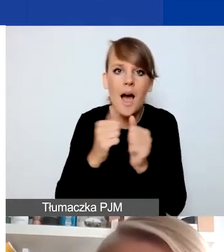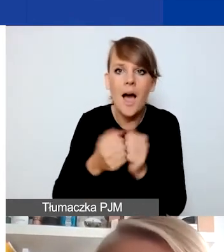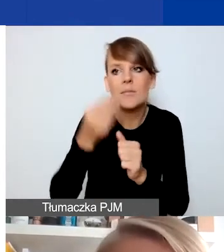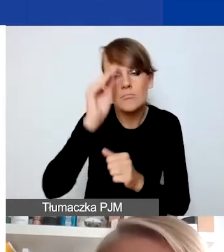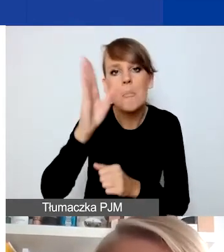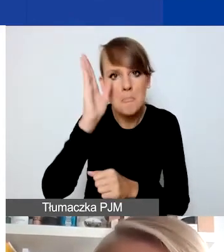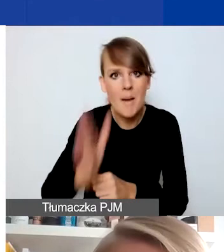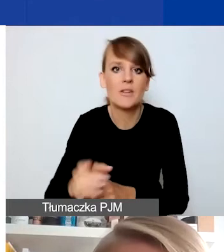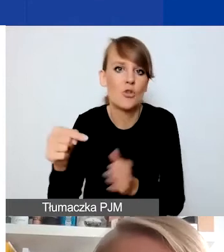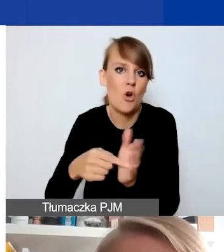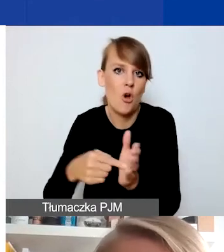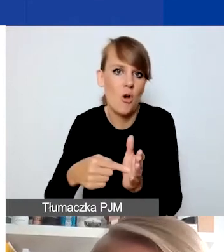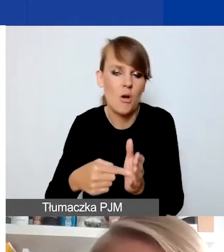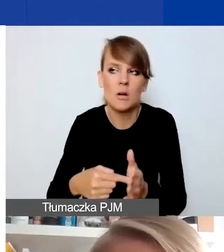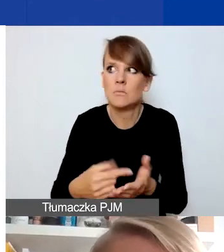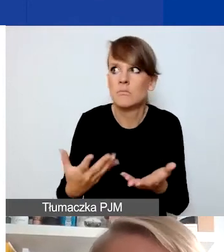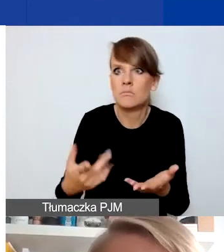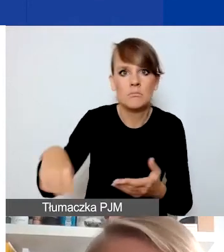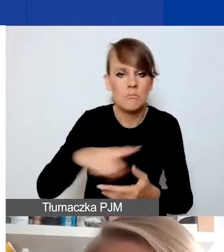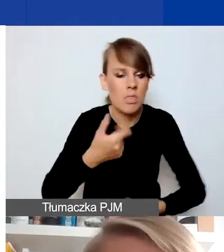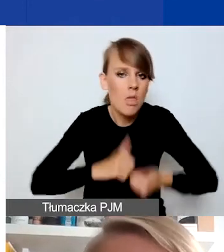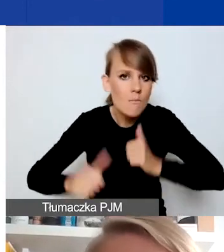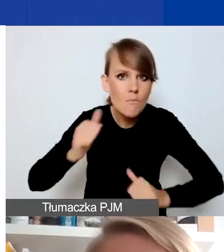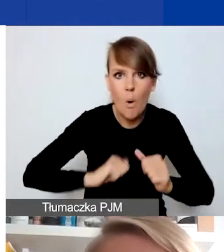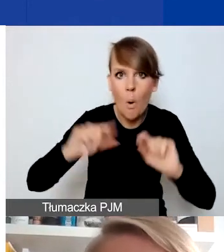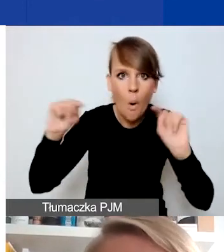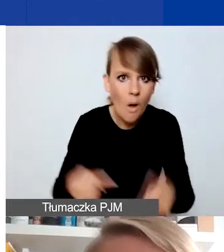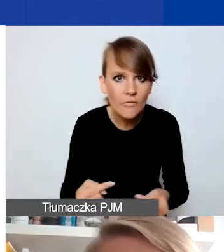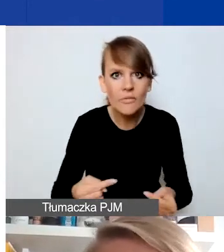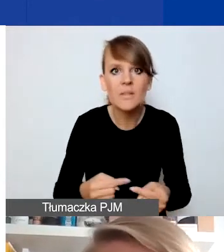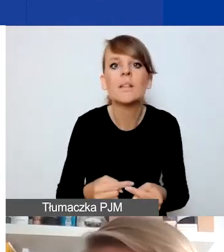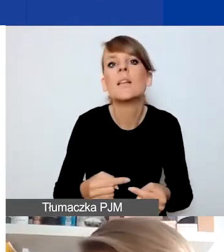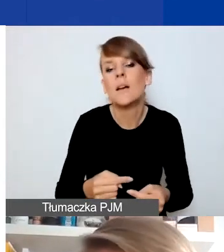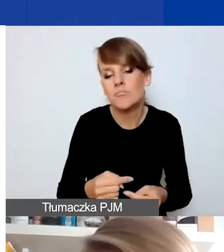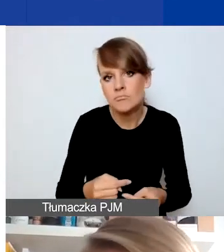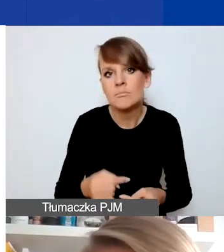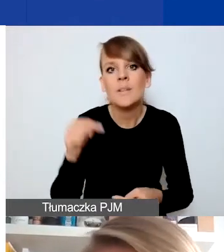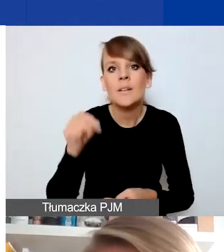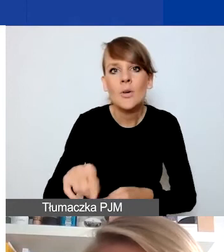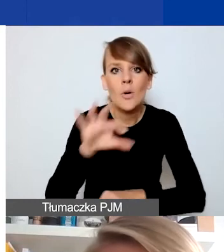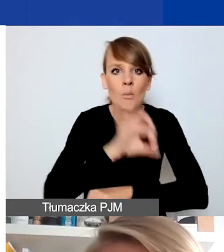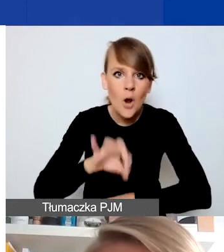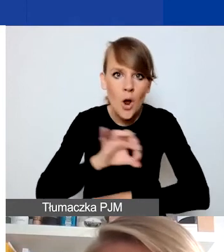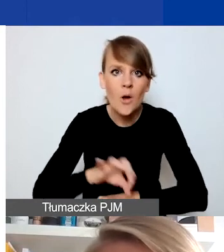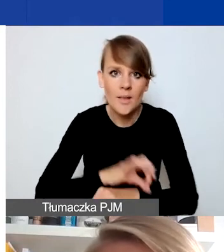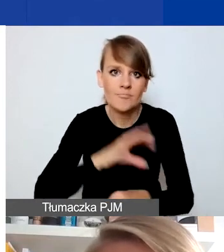i ona wywołuje niepokój czy konflikt w społeczności lokalnej, i w ramach projektu chcielibyście podjąć działania,